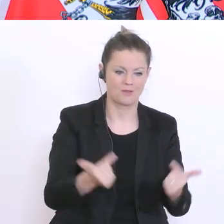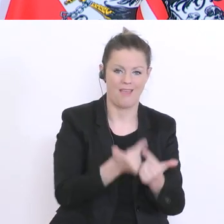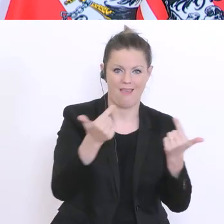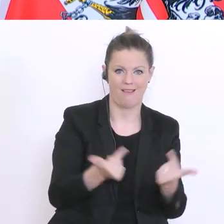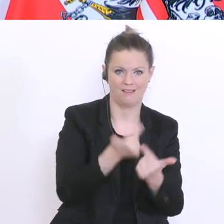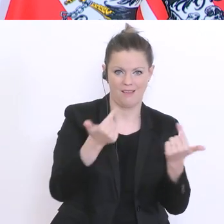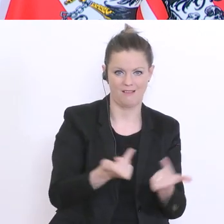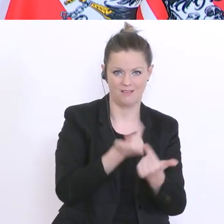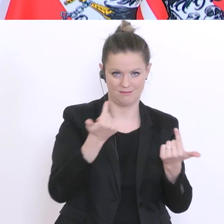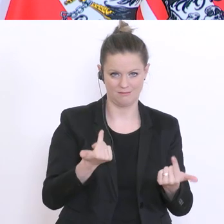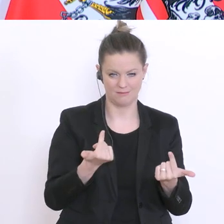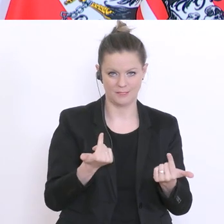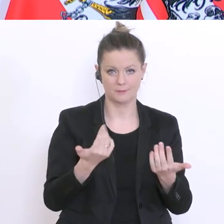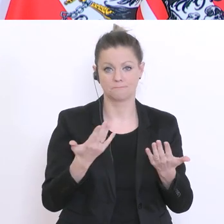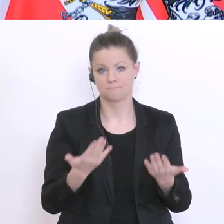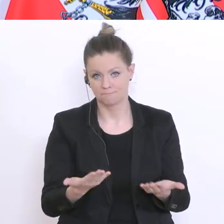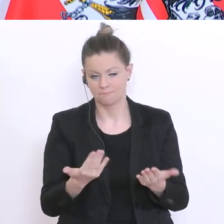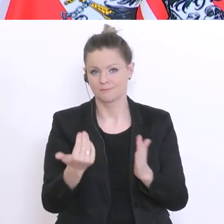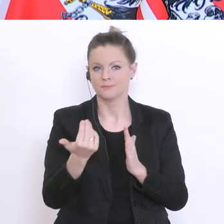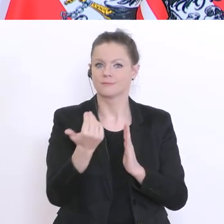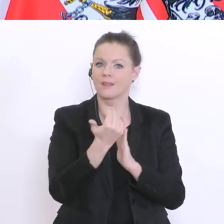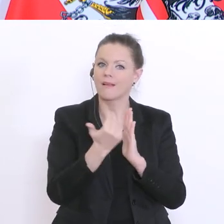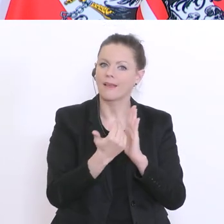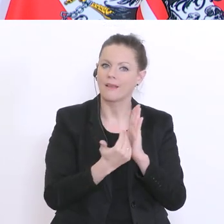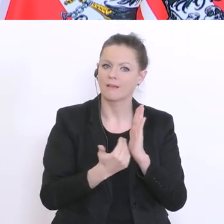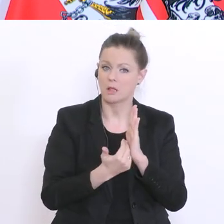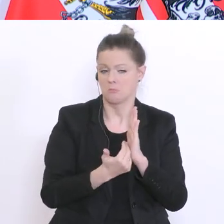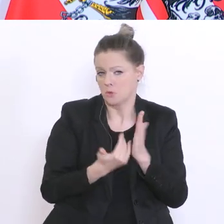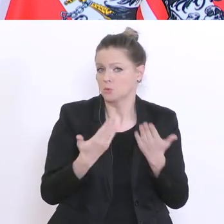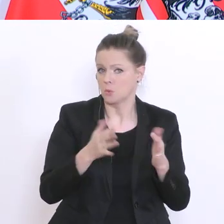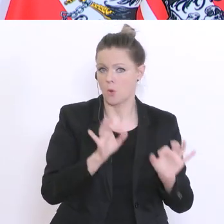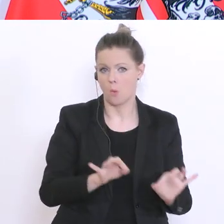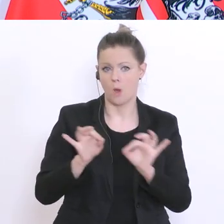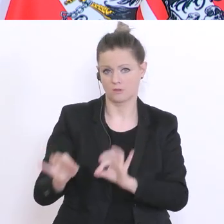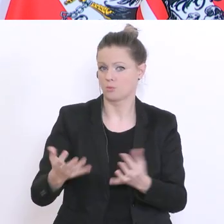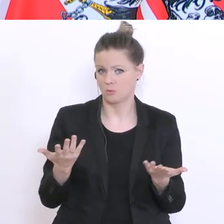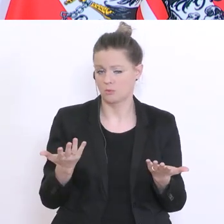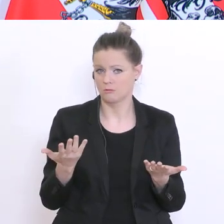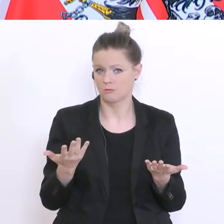Aber, ich glaub die Regelung ist in Ordnung. Und ich sag`s noch einmal: diesem Semester